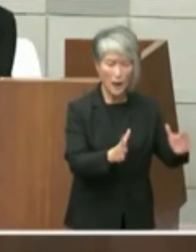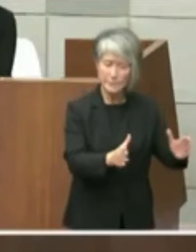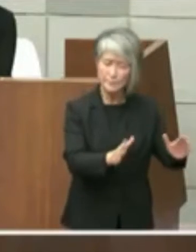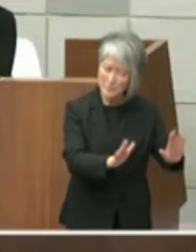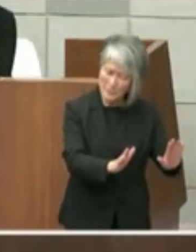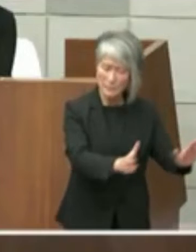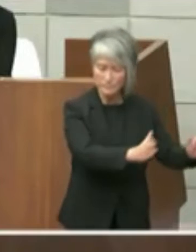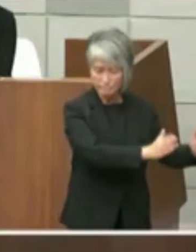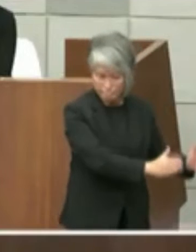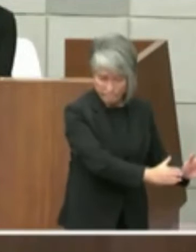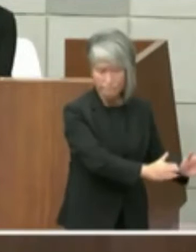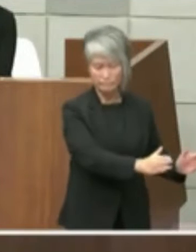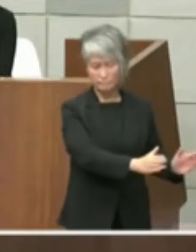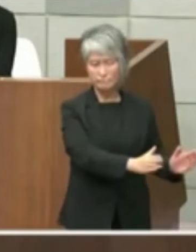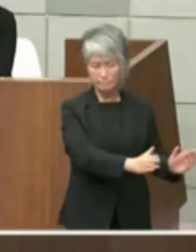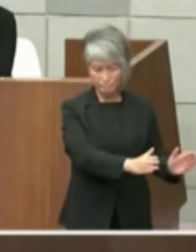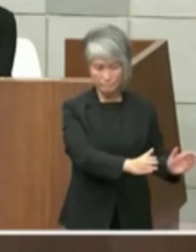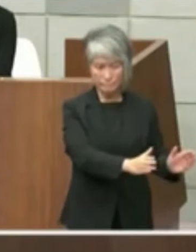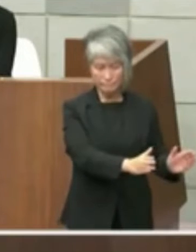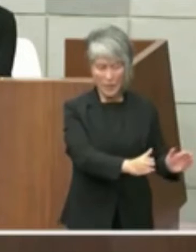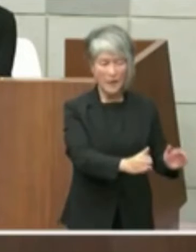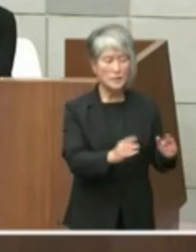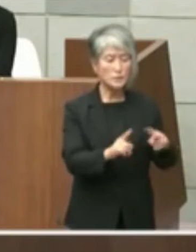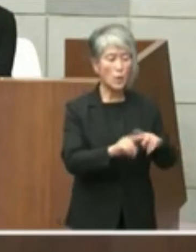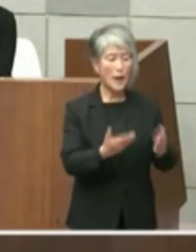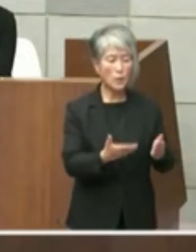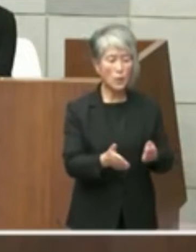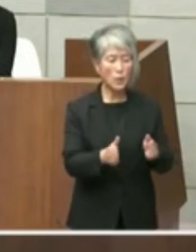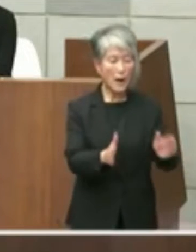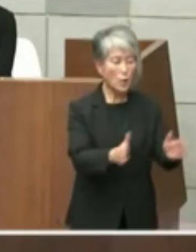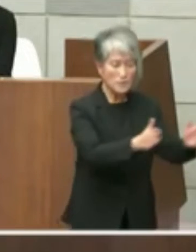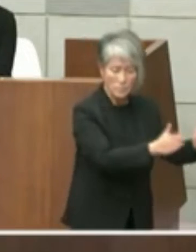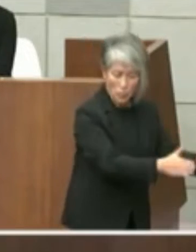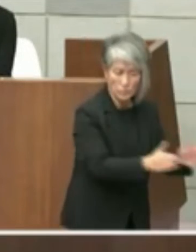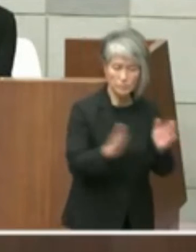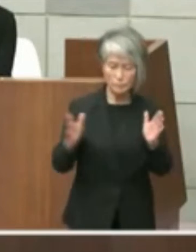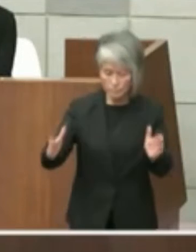そこの敷地は入れないカタチの提案した 経緯がございますその心テーマにつきまし